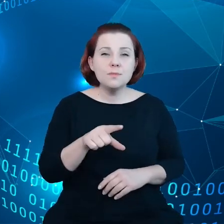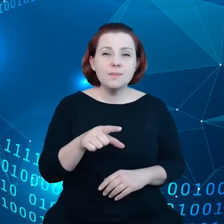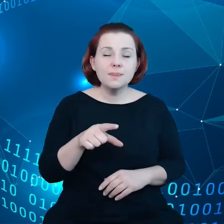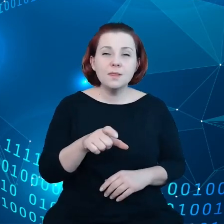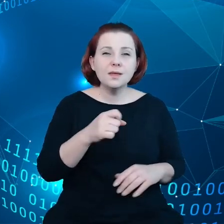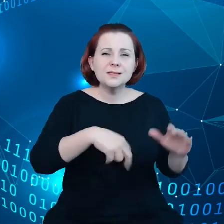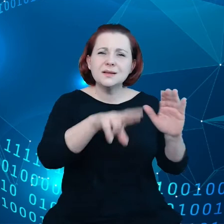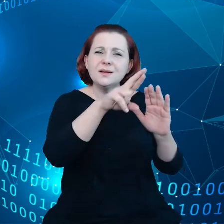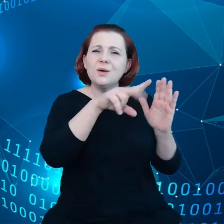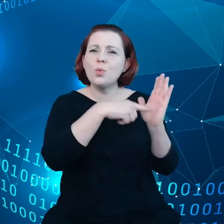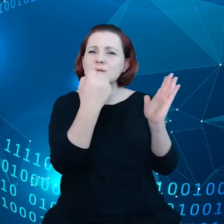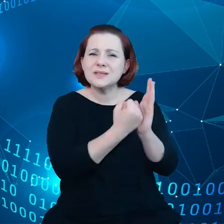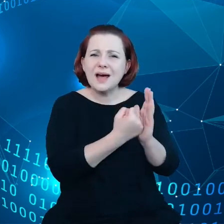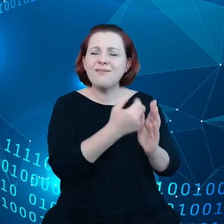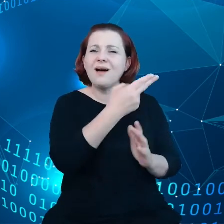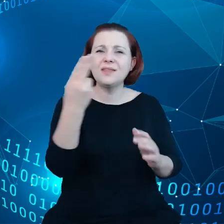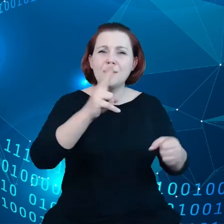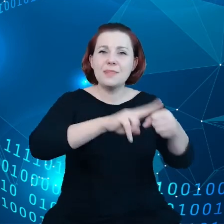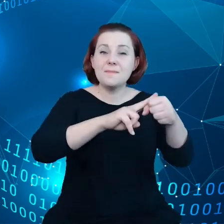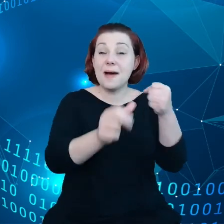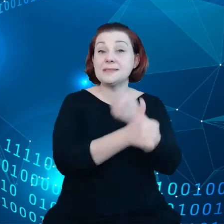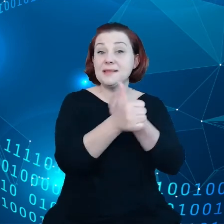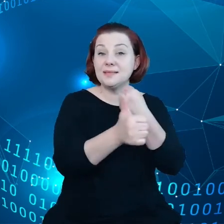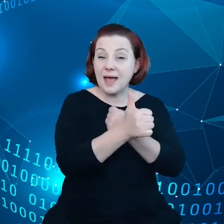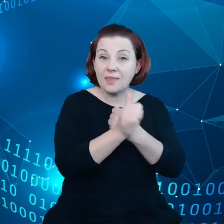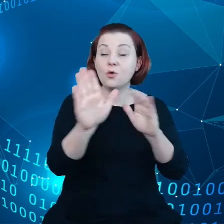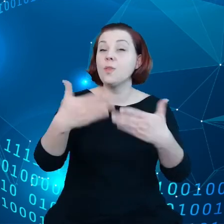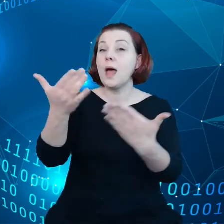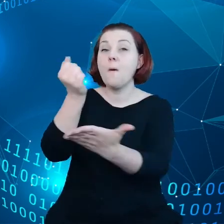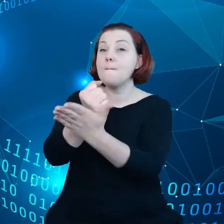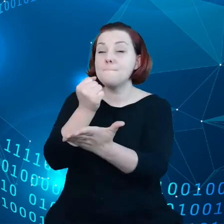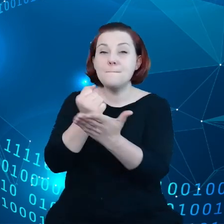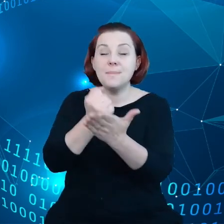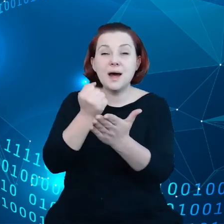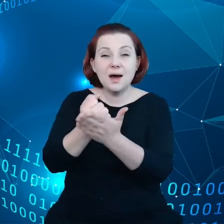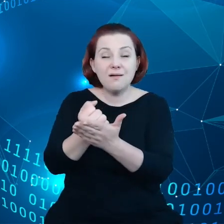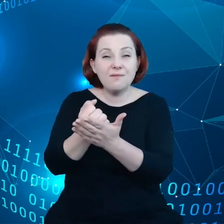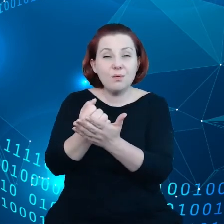które tworzą z kolei, nadają prawa tym, którzy brali udział w